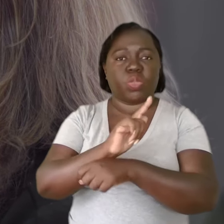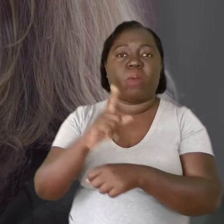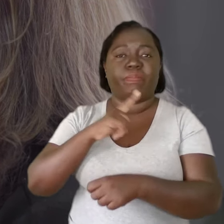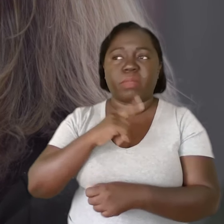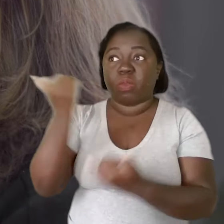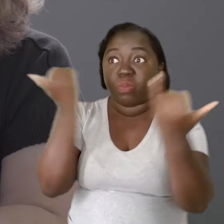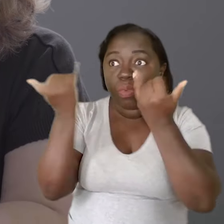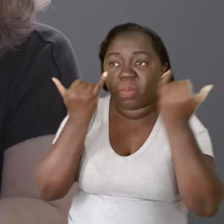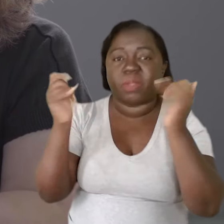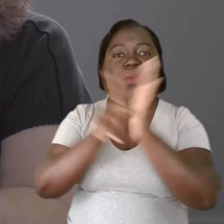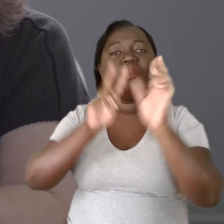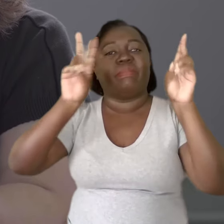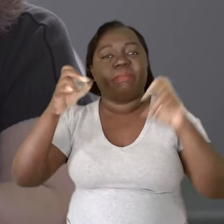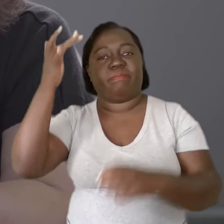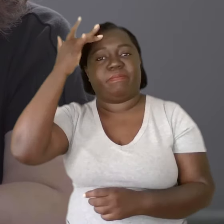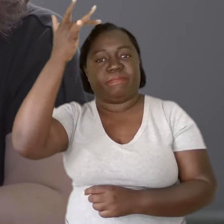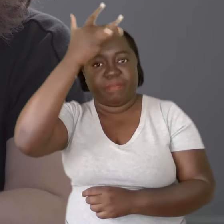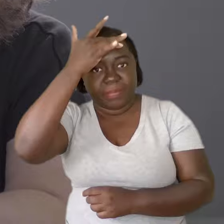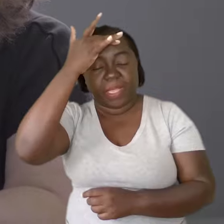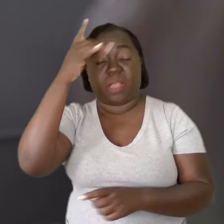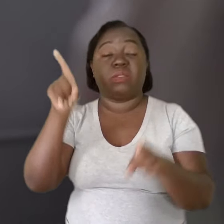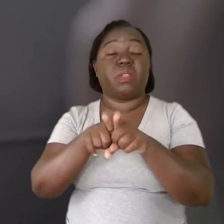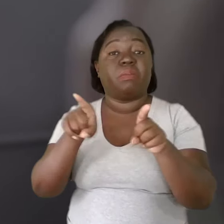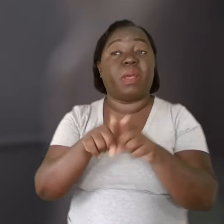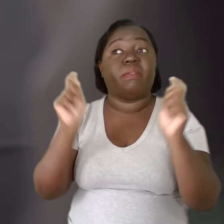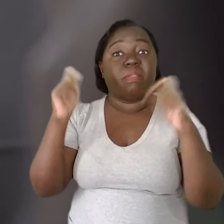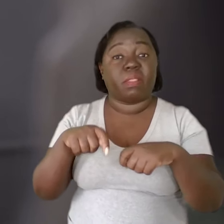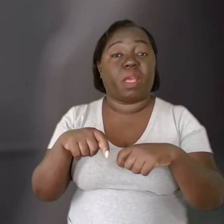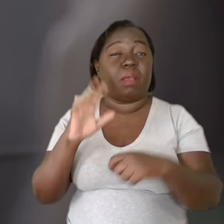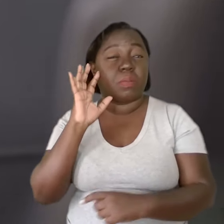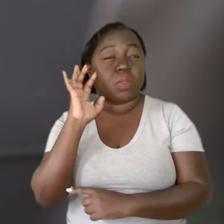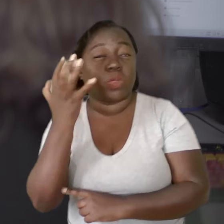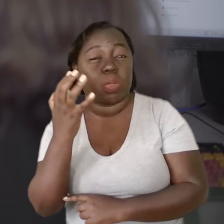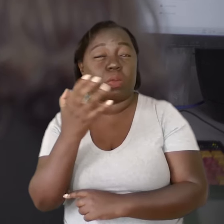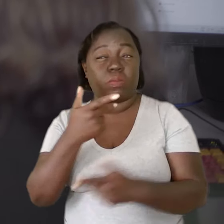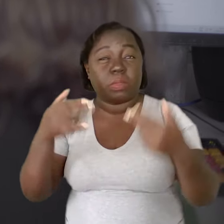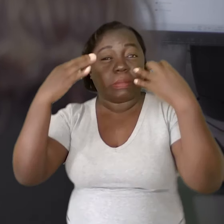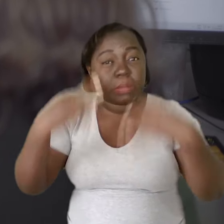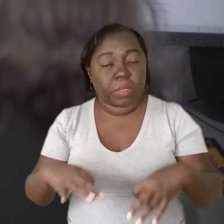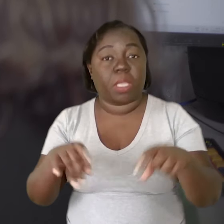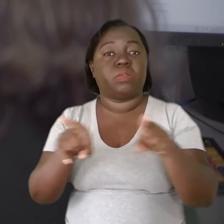a conhecimentos de saúde mental para que as medidas sejam bem aplicadas,